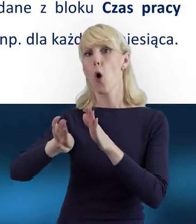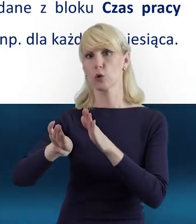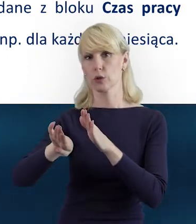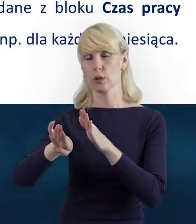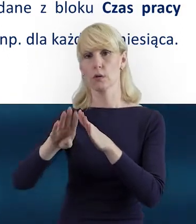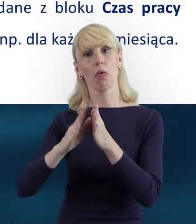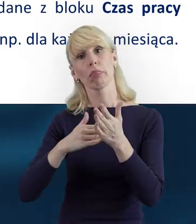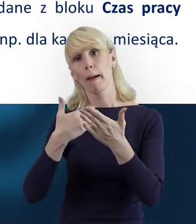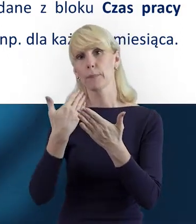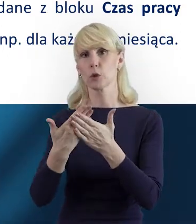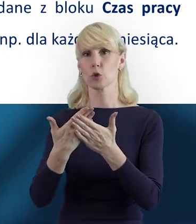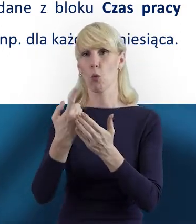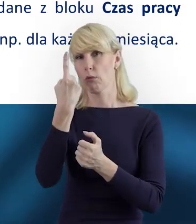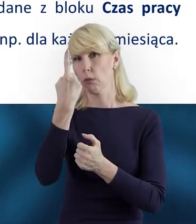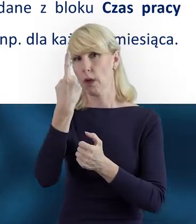Na przykład raz w miesiącu,